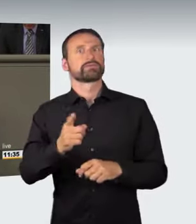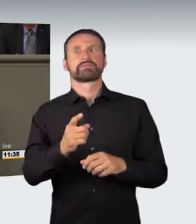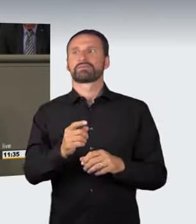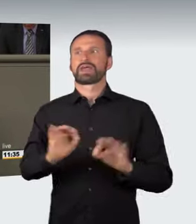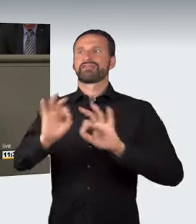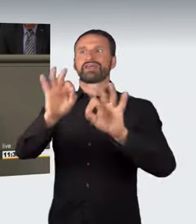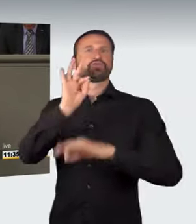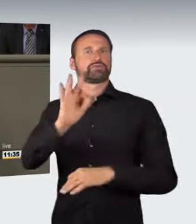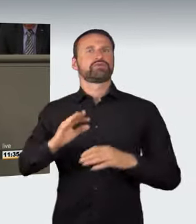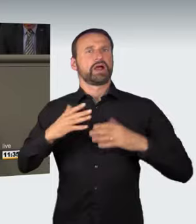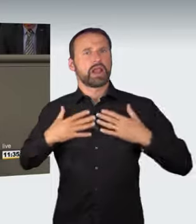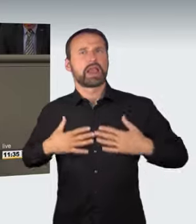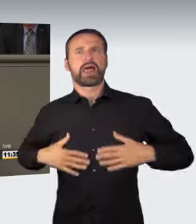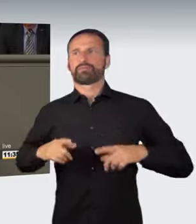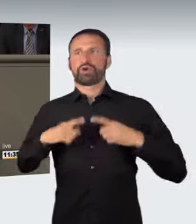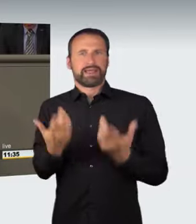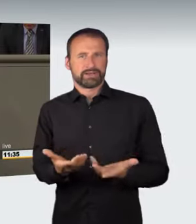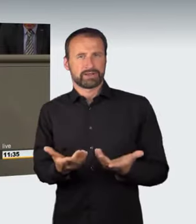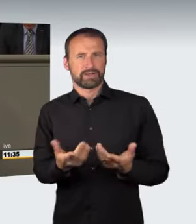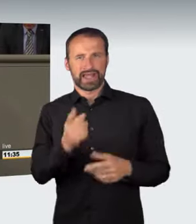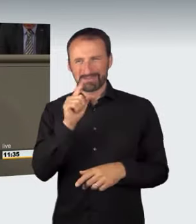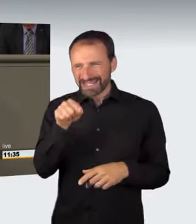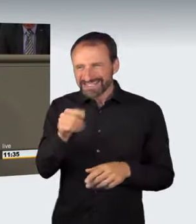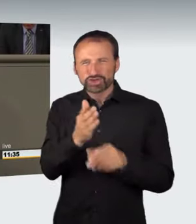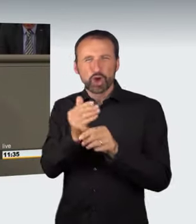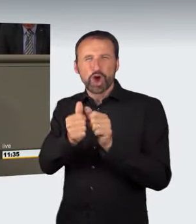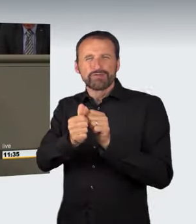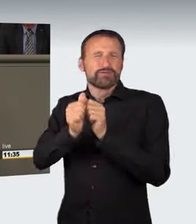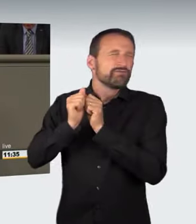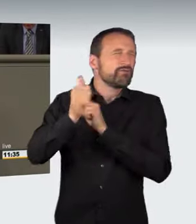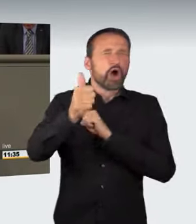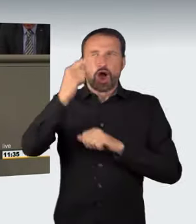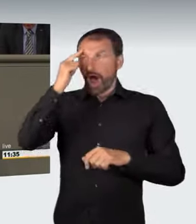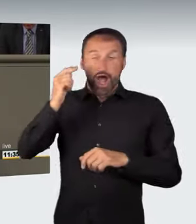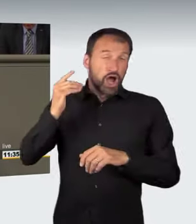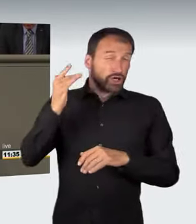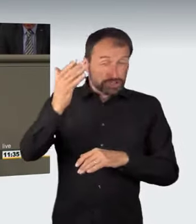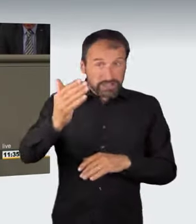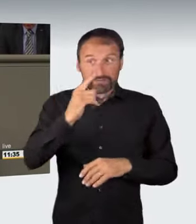Aber hier wird die Strafbarkeit so weit vorverlagert, dass man, wenn man es konsequent durchdenkt, schon allein das Alkoholtrinken